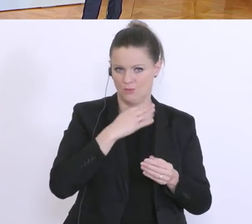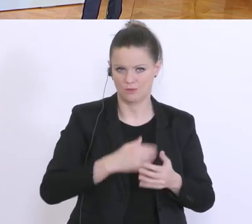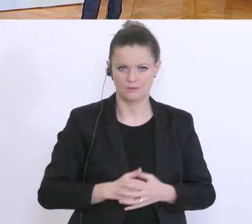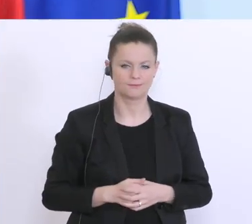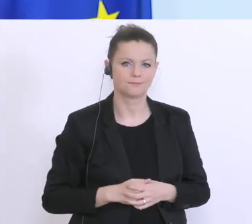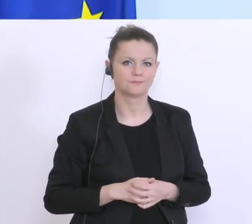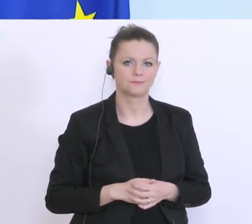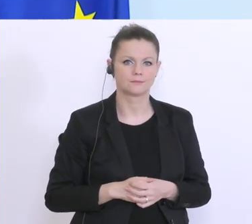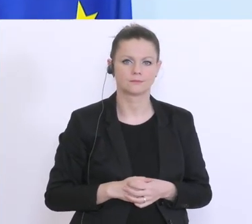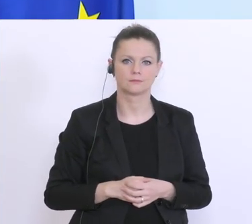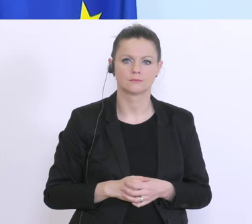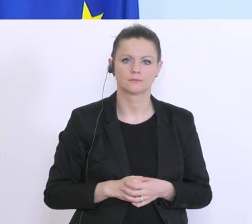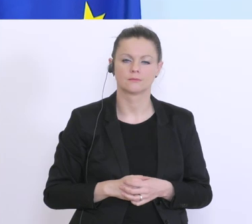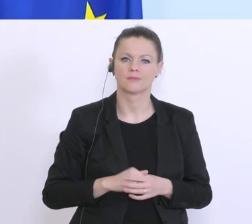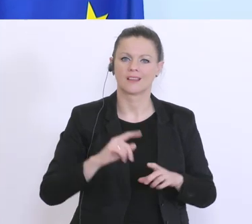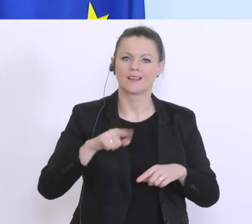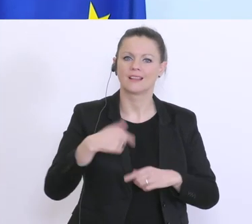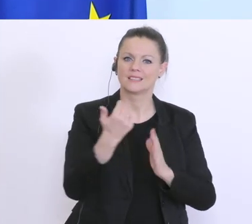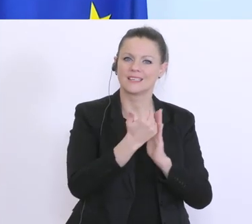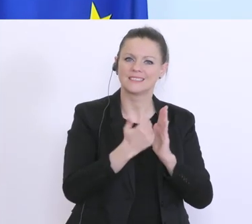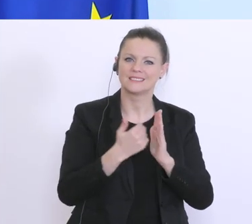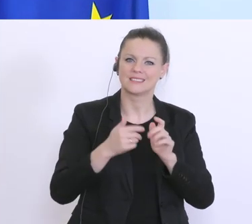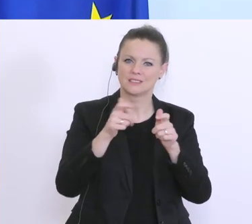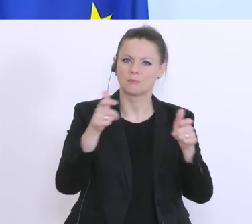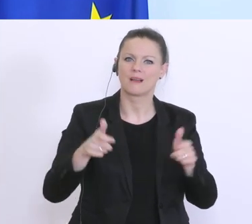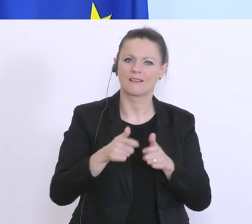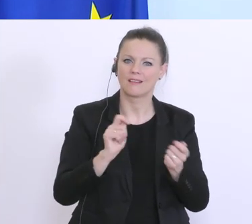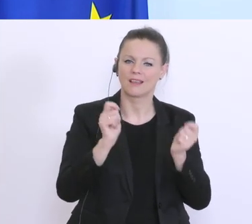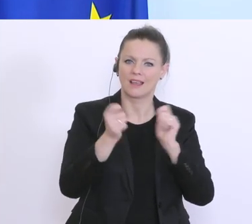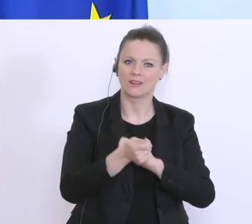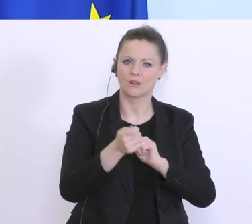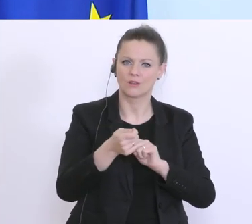bei der nächsten Gesetzespaketänderung hier auch eine rückwirkende Haftung möglich zu